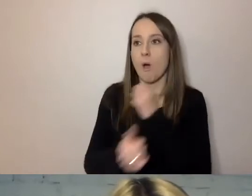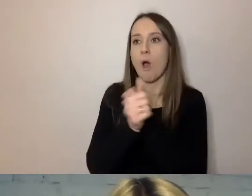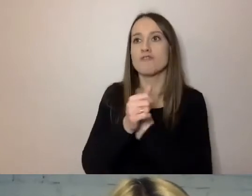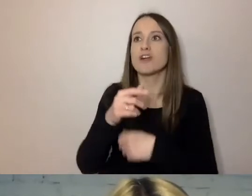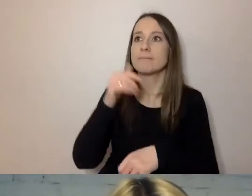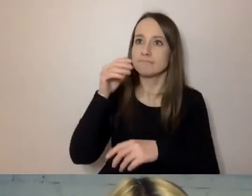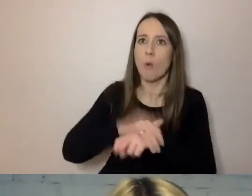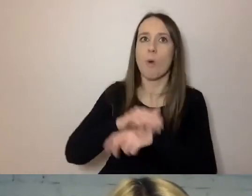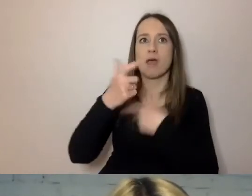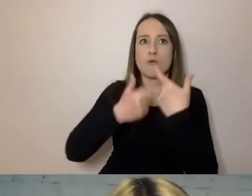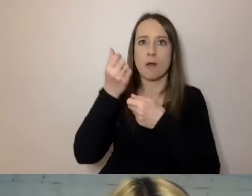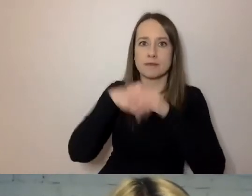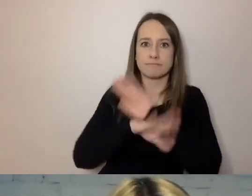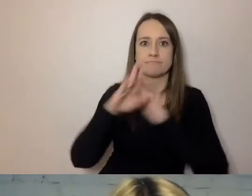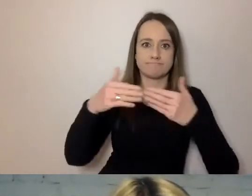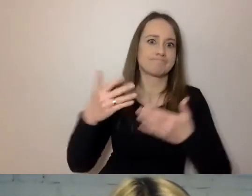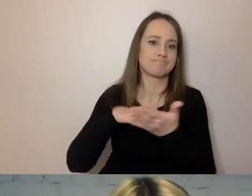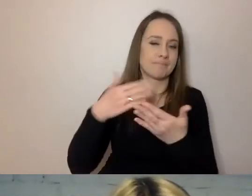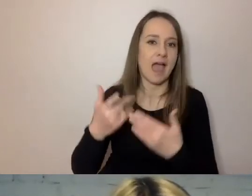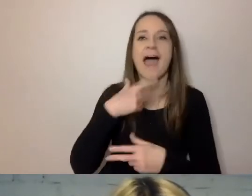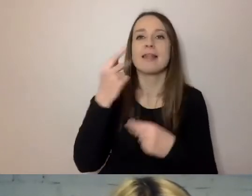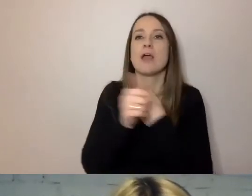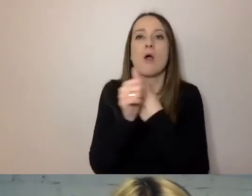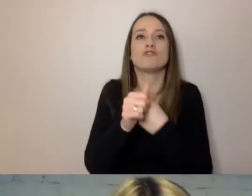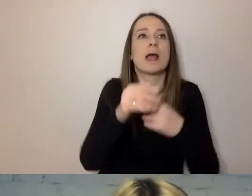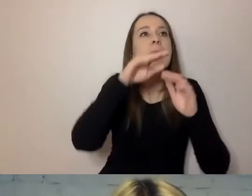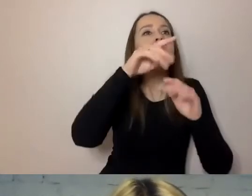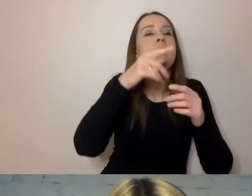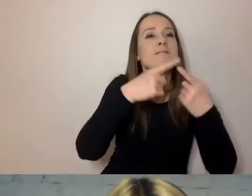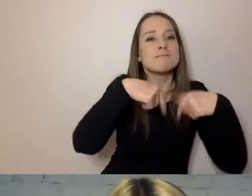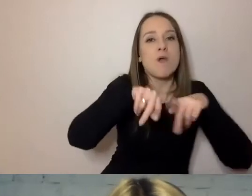A nie: „zrealizować określony program kulturalny”. To dalej znaczy to samo.